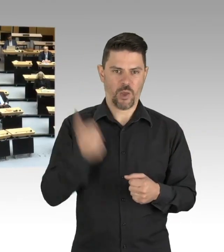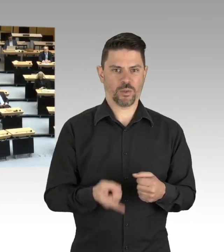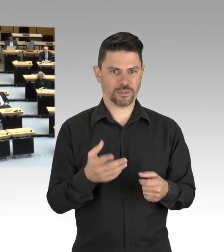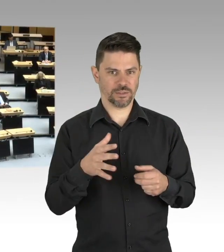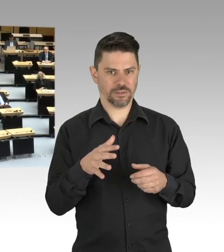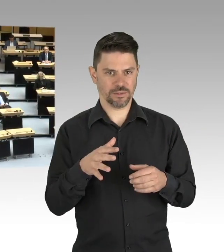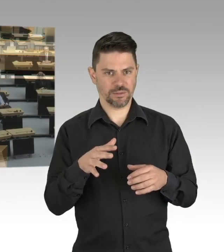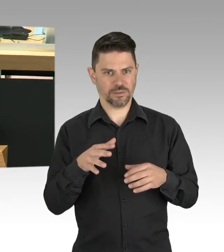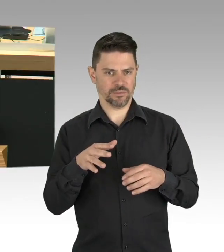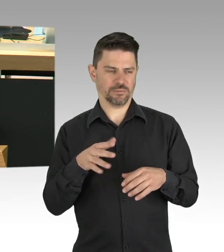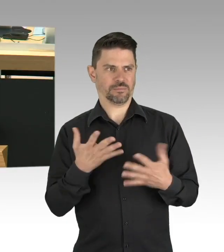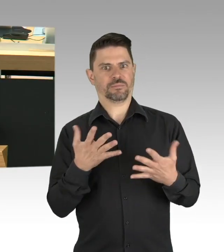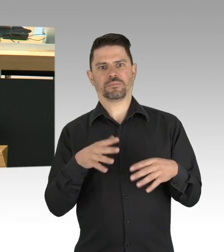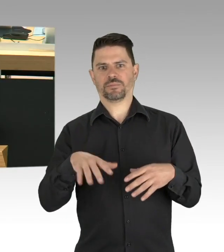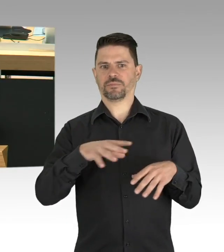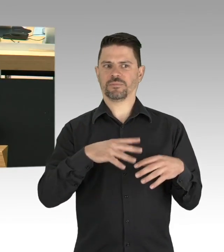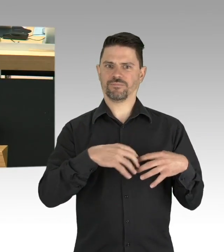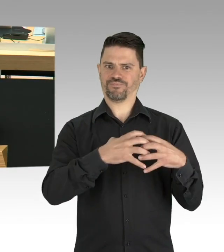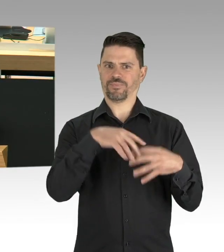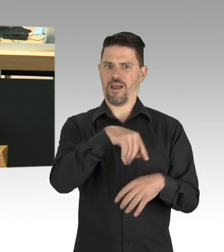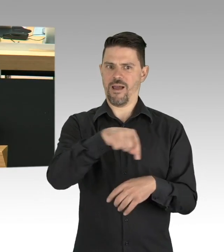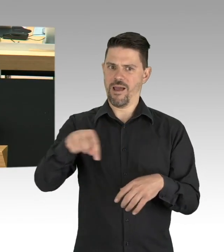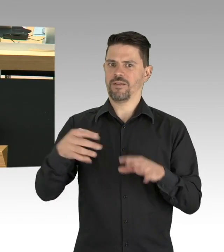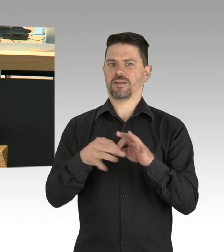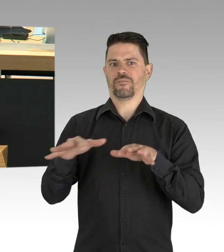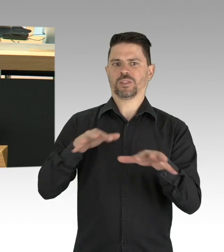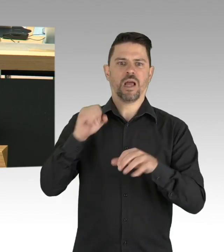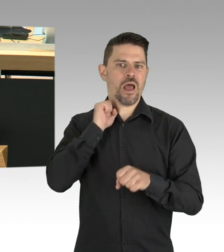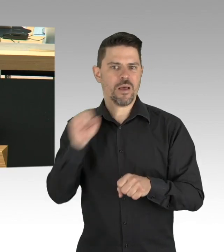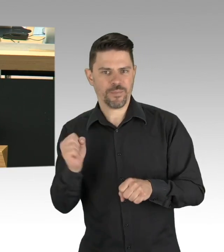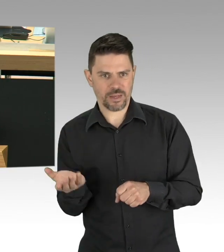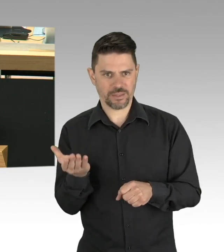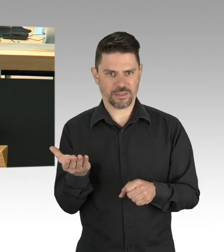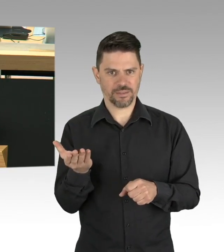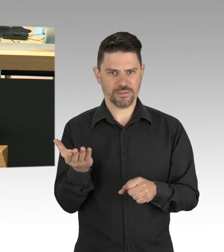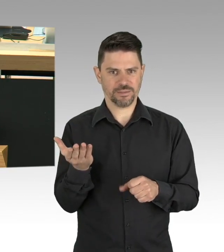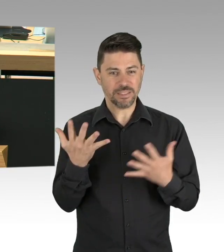Meine Damen und Herren, was für die gebeutelten Berliner Betriebe gilt, das gilt auch für viele Familien.